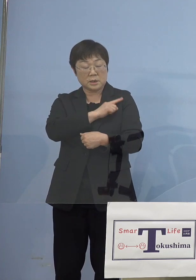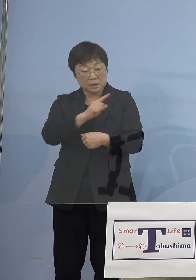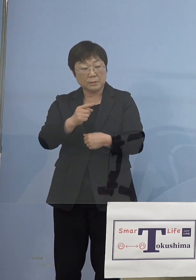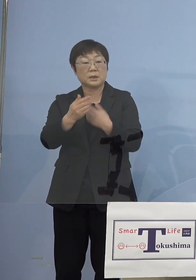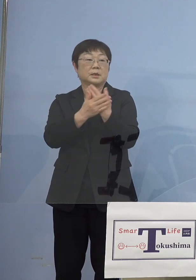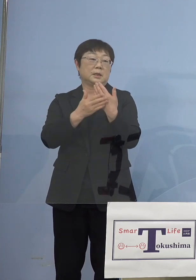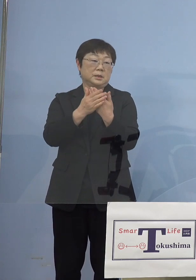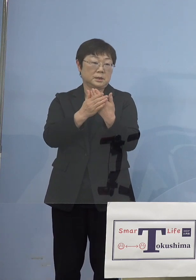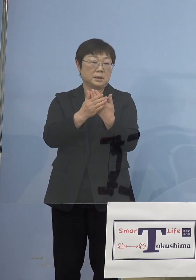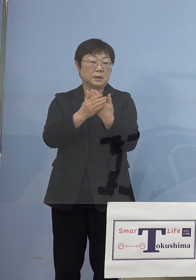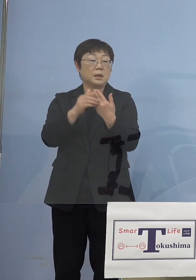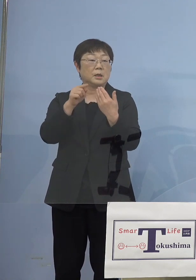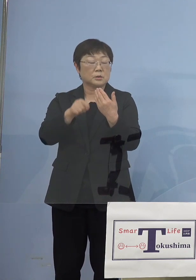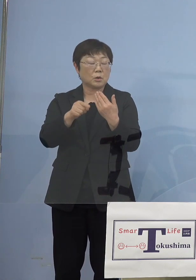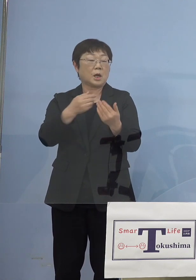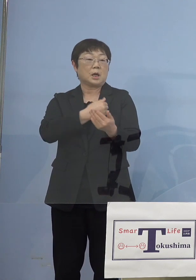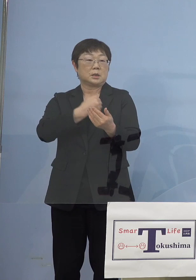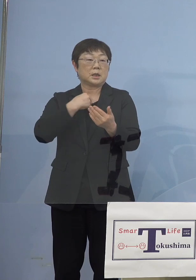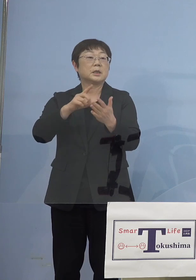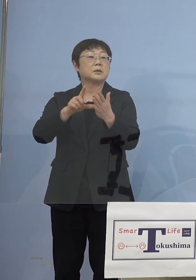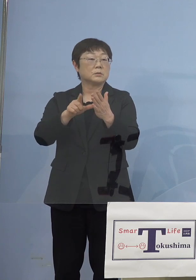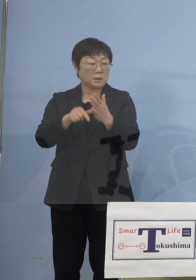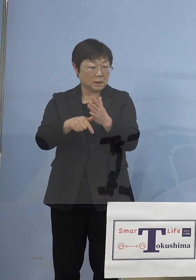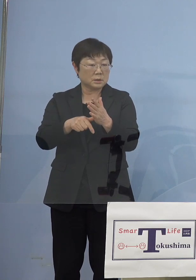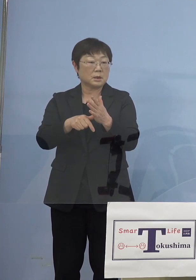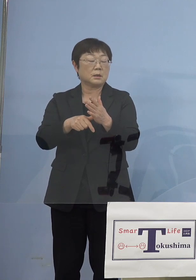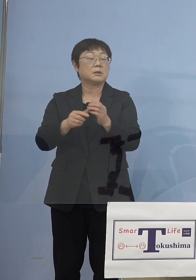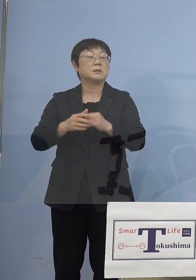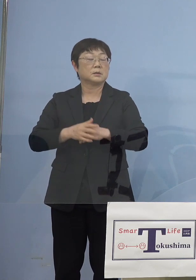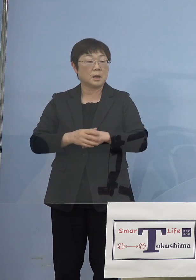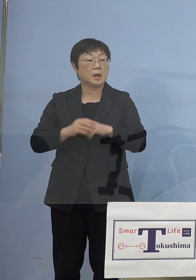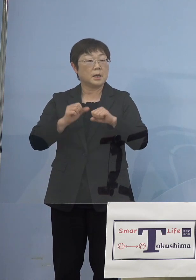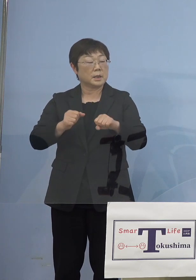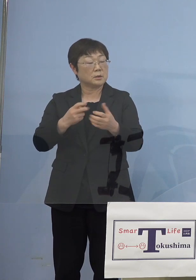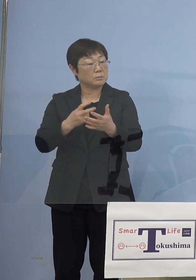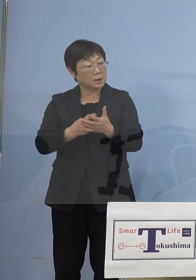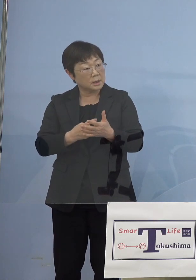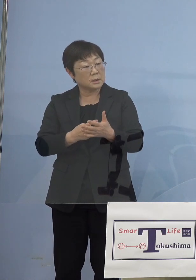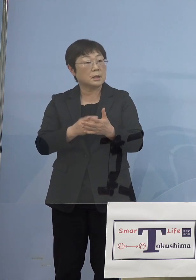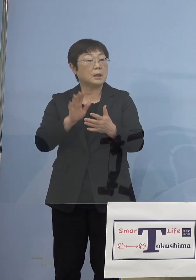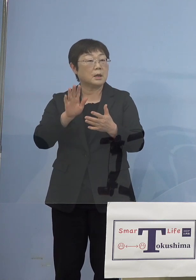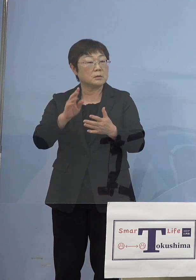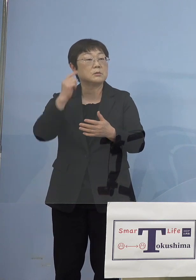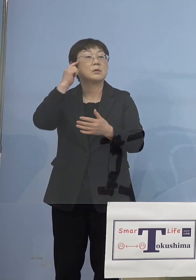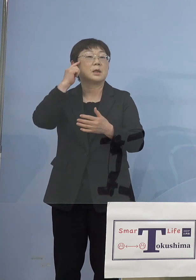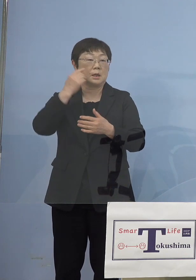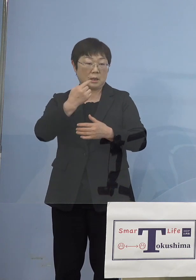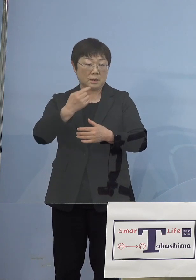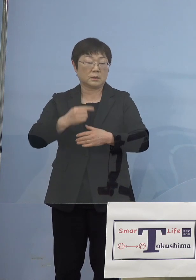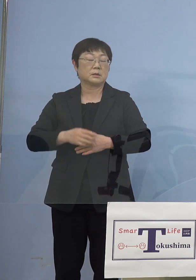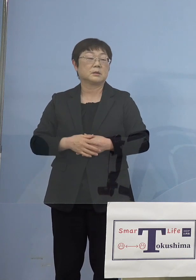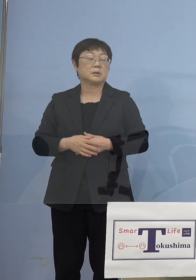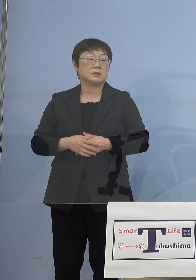それができるのであればやはりやるべきではないか このように考えたところでありますので